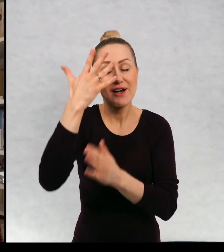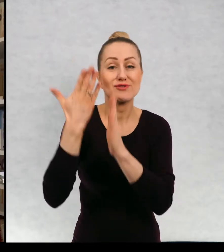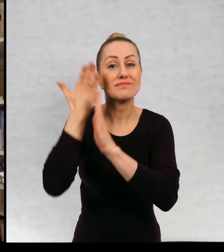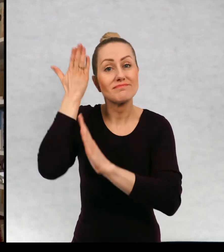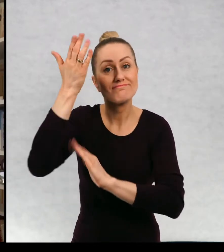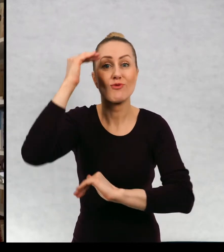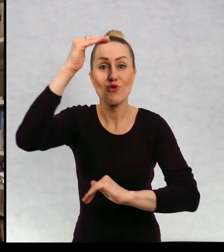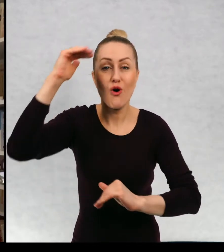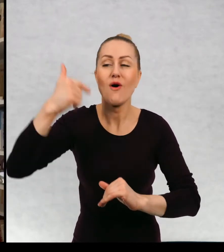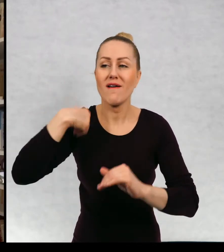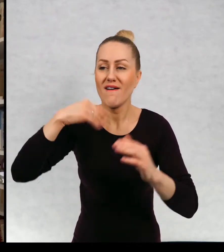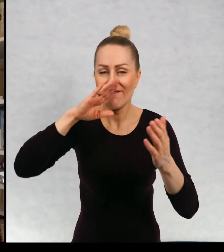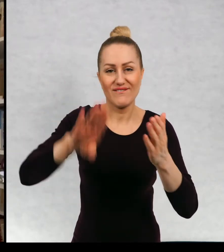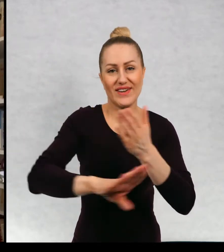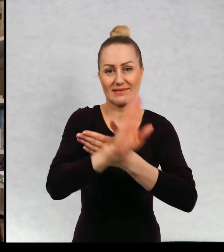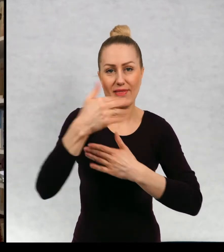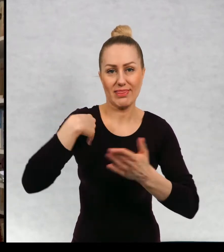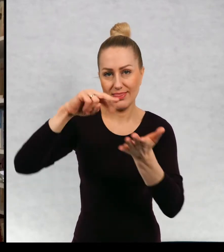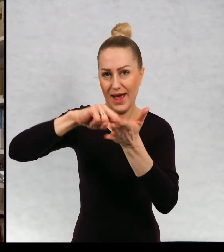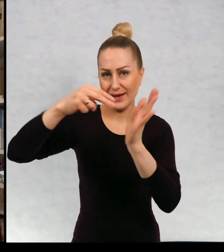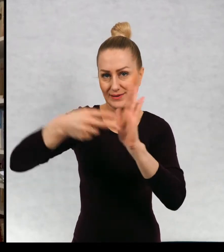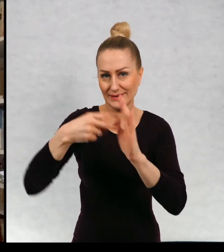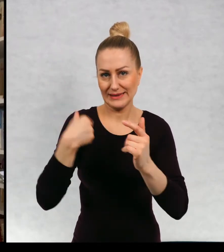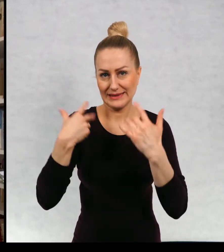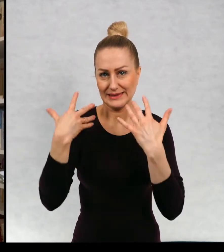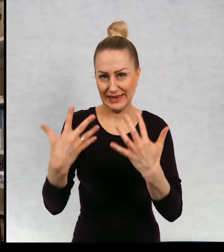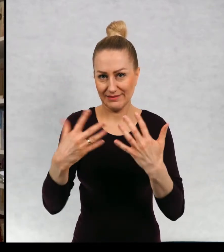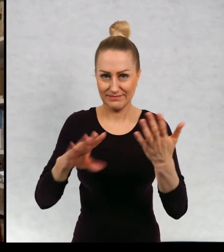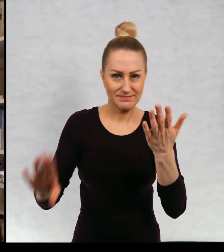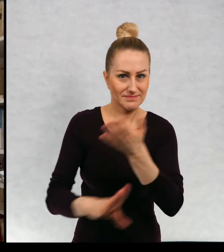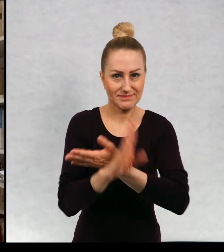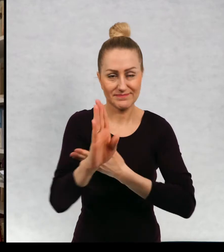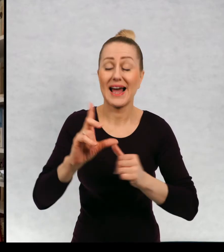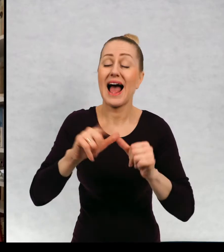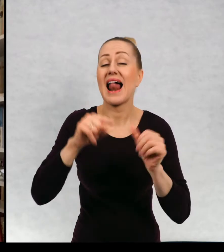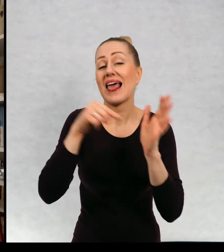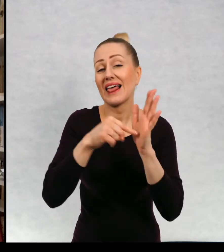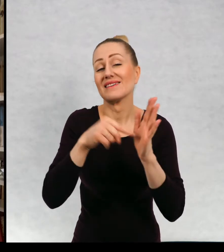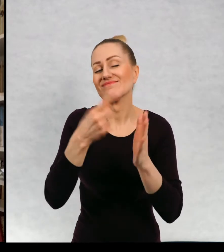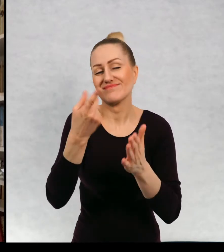tancerką, żeby występować na scenie. To marzenie mi nie wyszło,